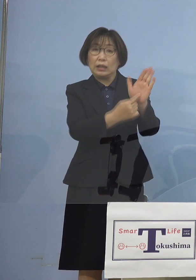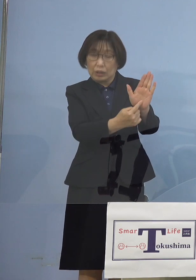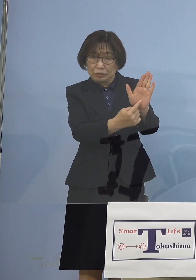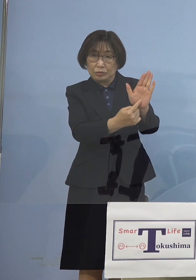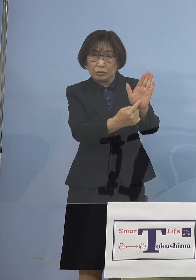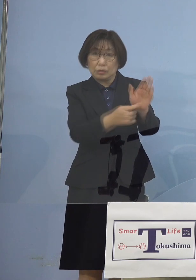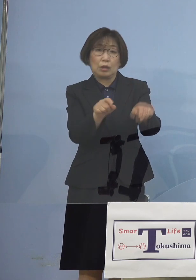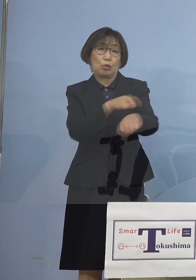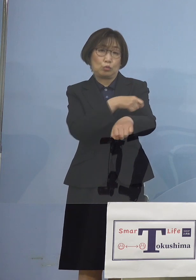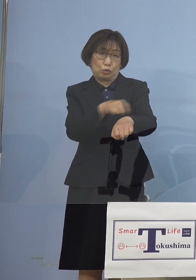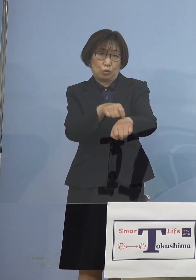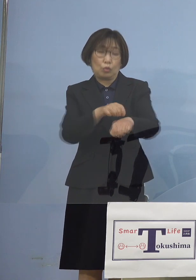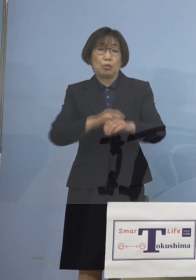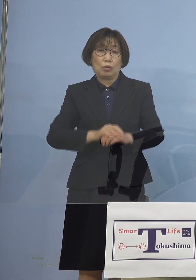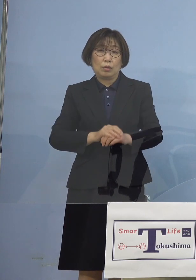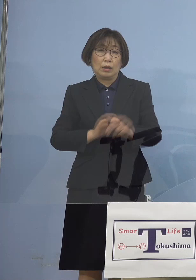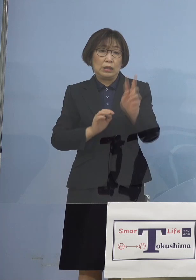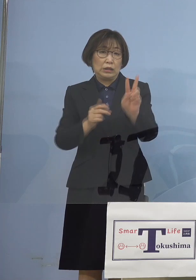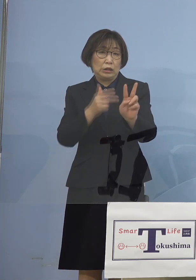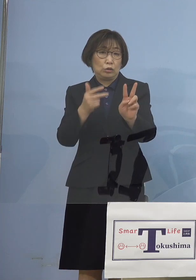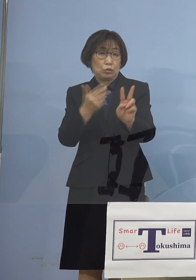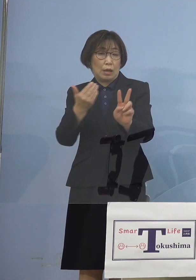じゃあ2週間前 一体何があったか